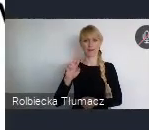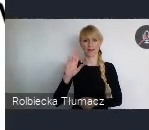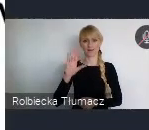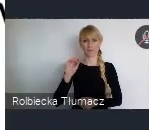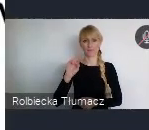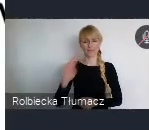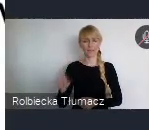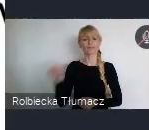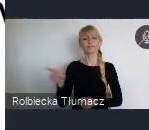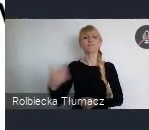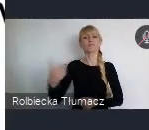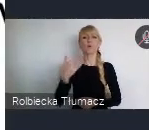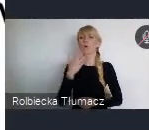a nie od decyzji centralnych.